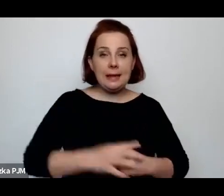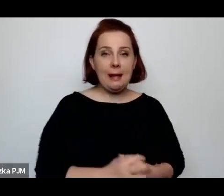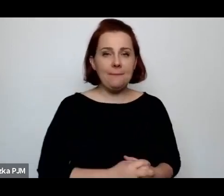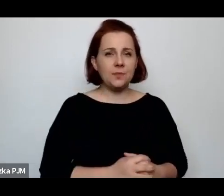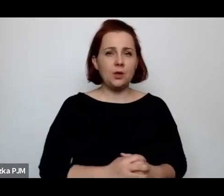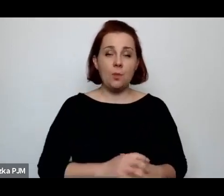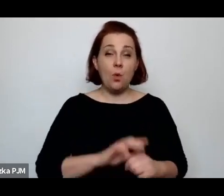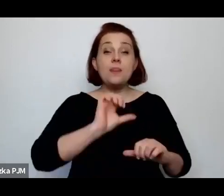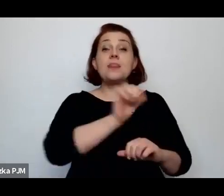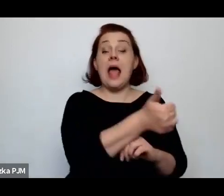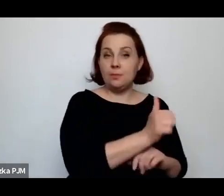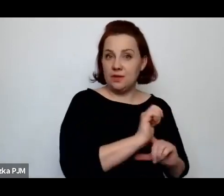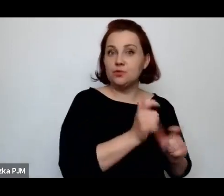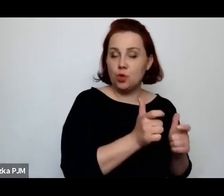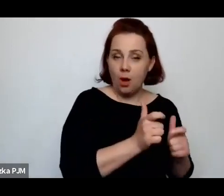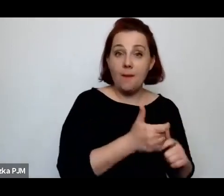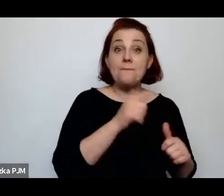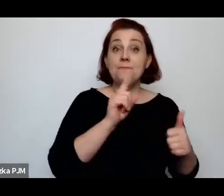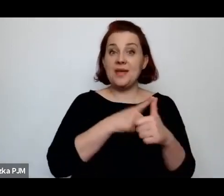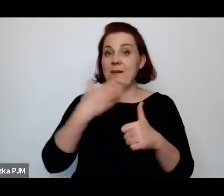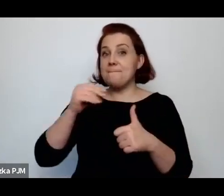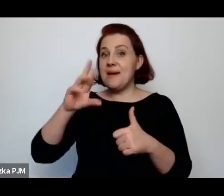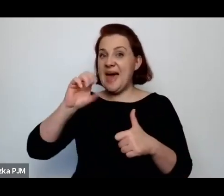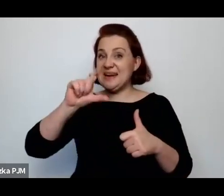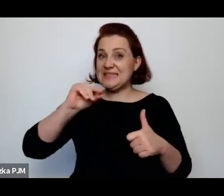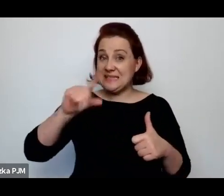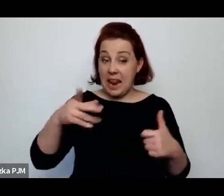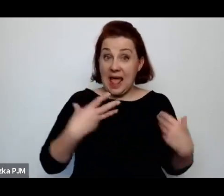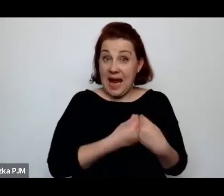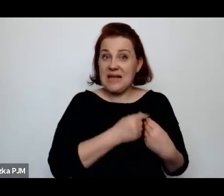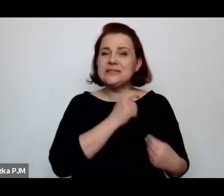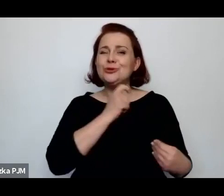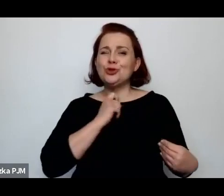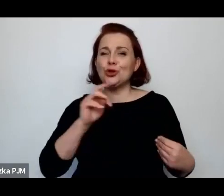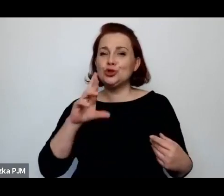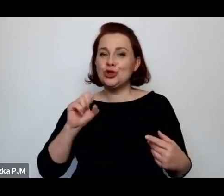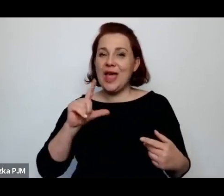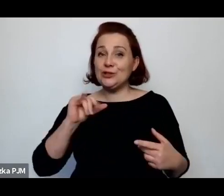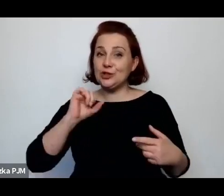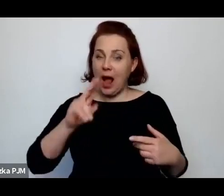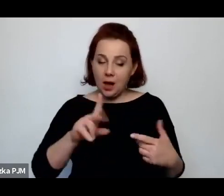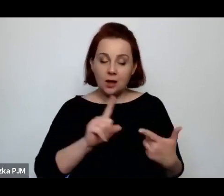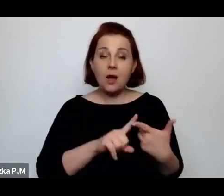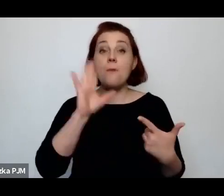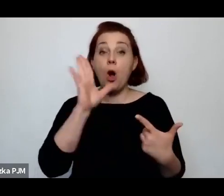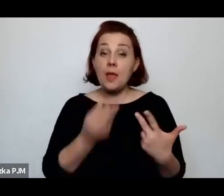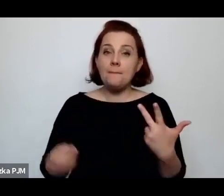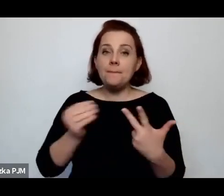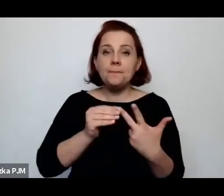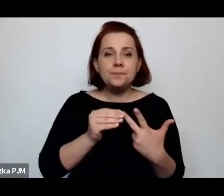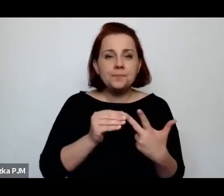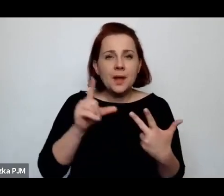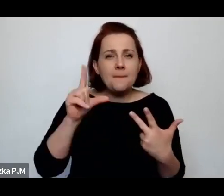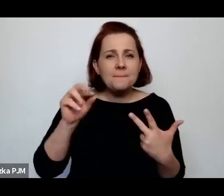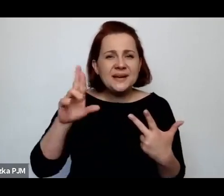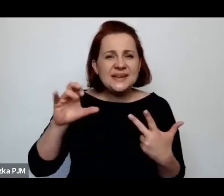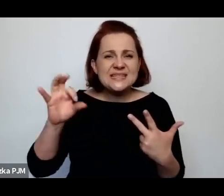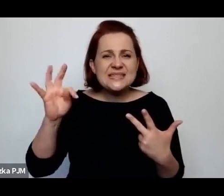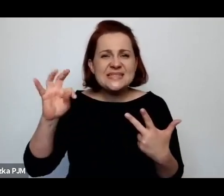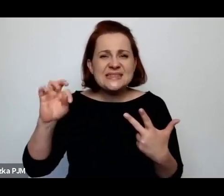najpierw Melcer z Trzeciakiem, później Janina Prystorowa, która była Panią senator